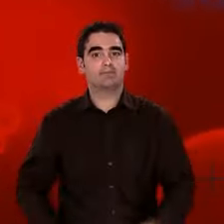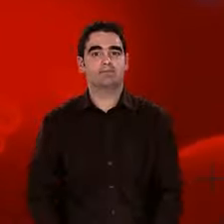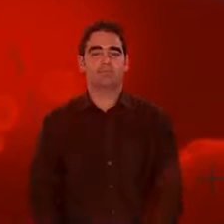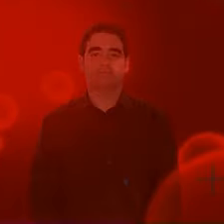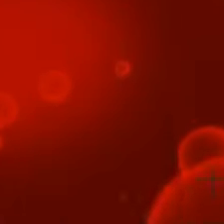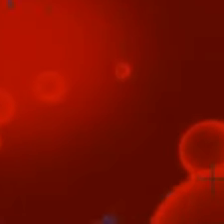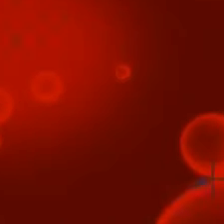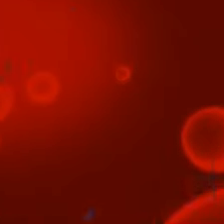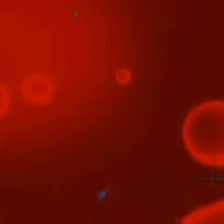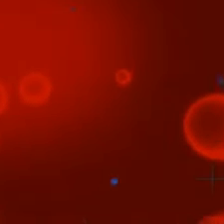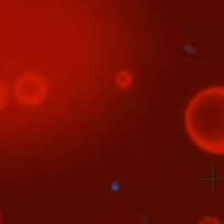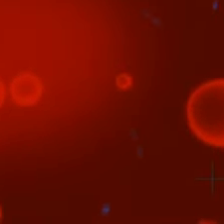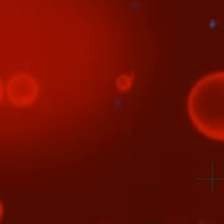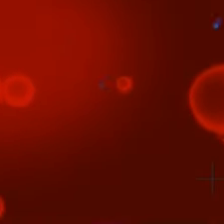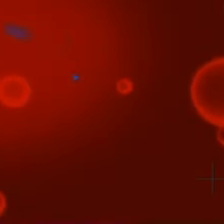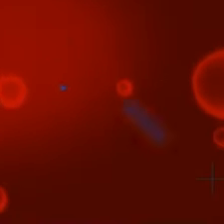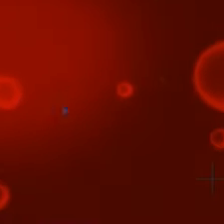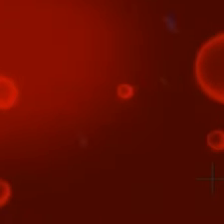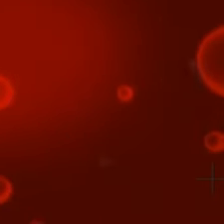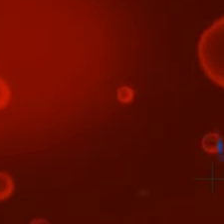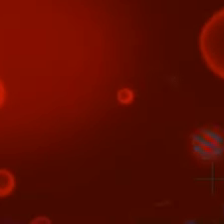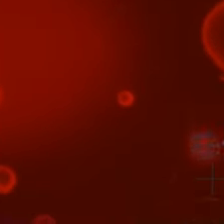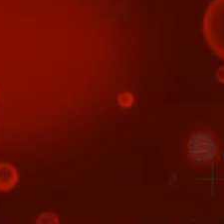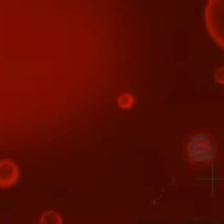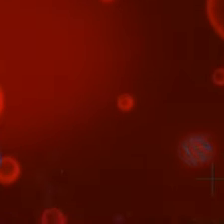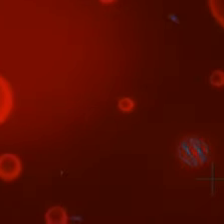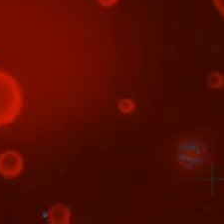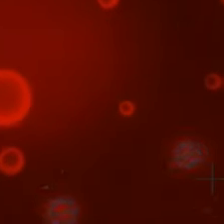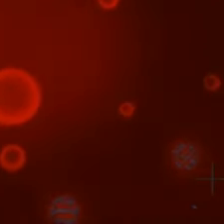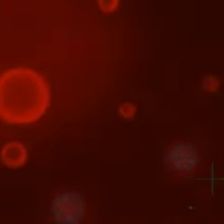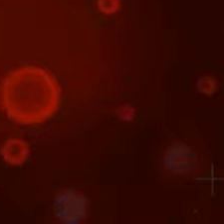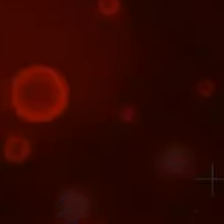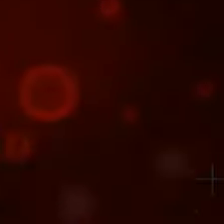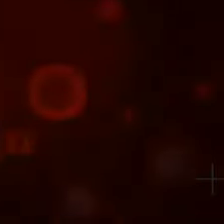les tout débuts de l'Univers. Et... Il y a aussi les questions sans réponse.